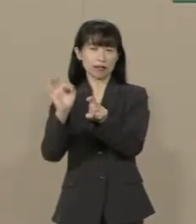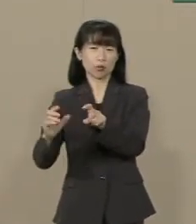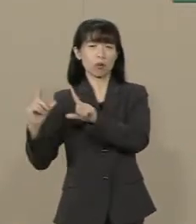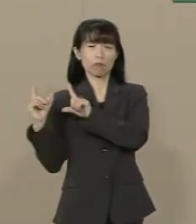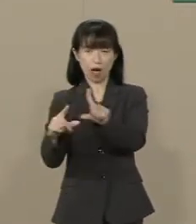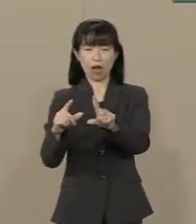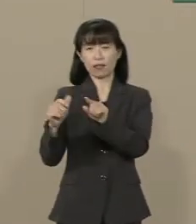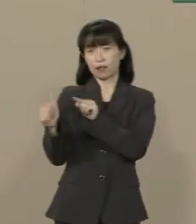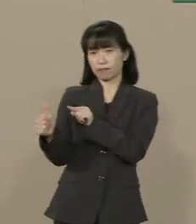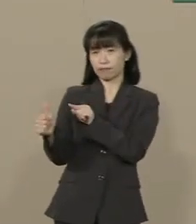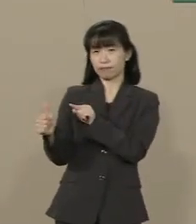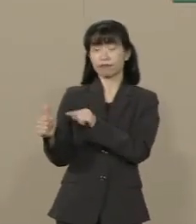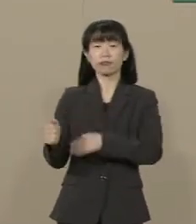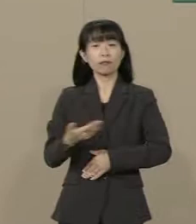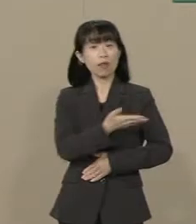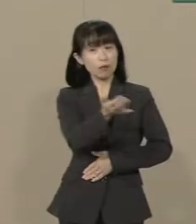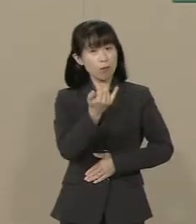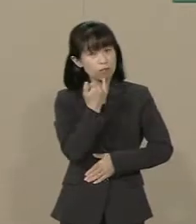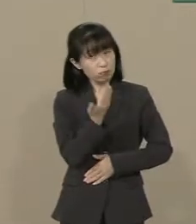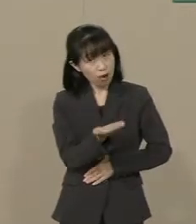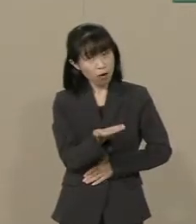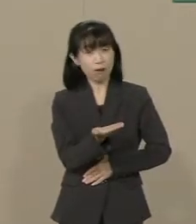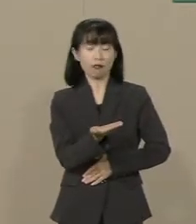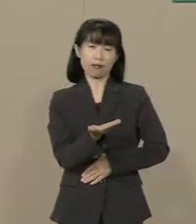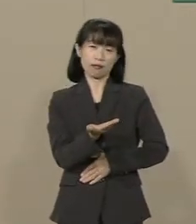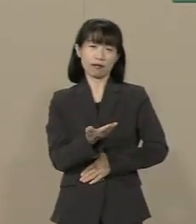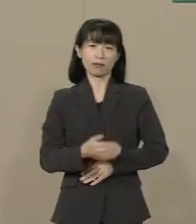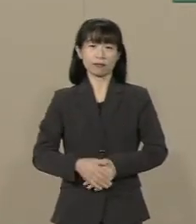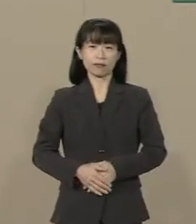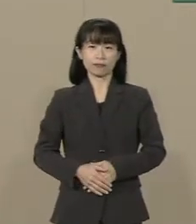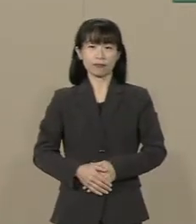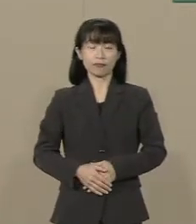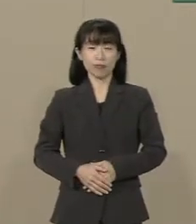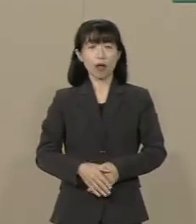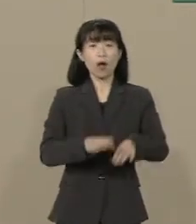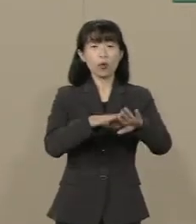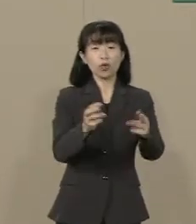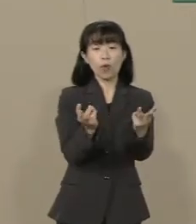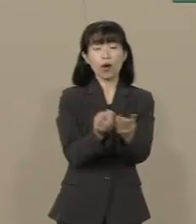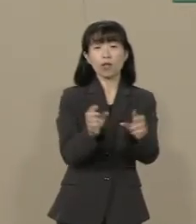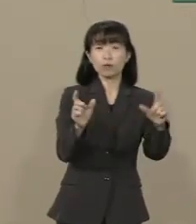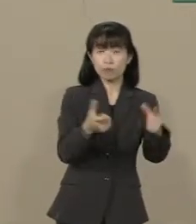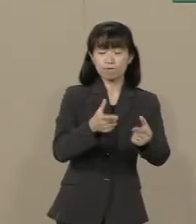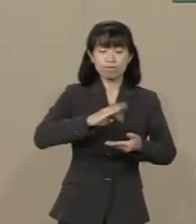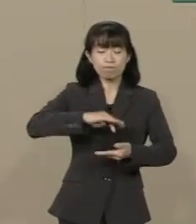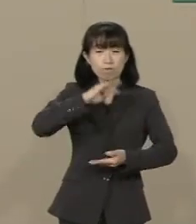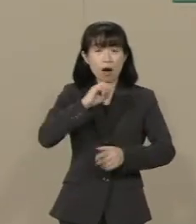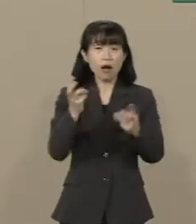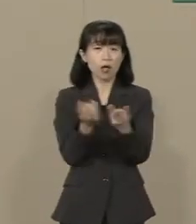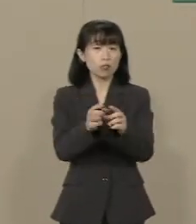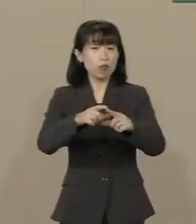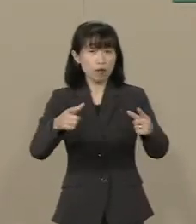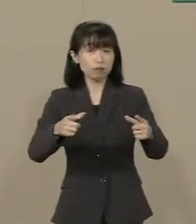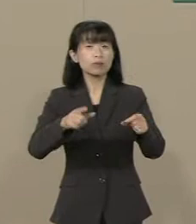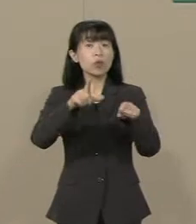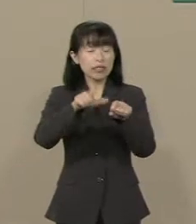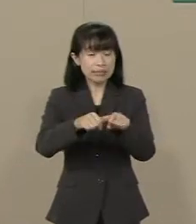皆様それでいいんでしょうか 少子高齢化の中 社会保障費を 賄うためには仕方がないと